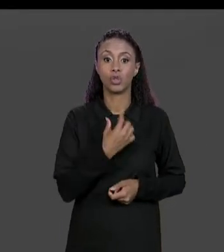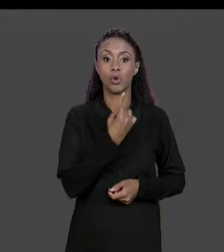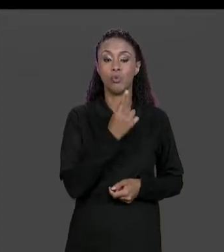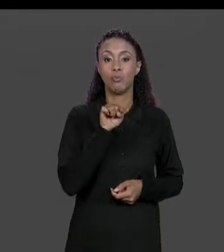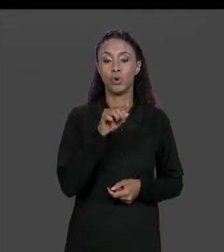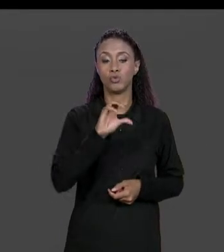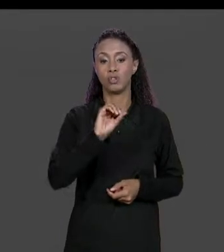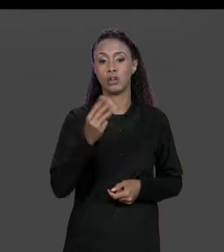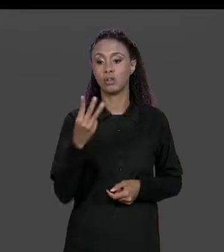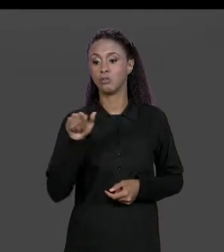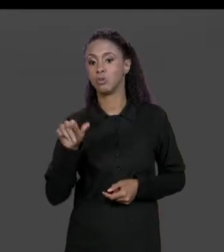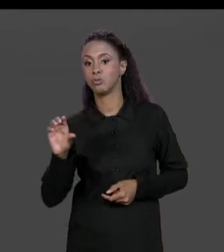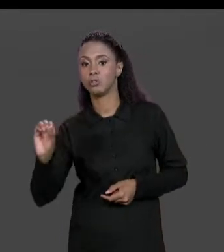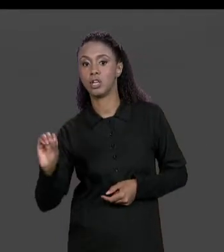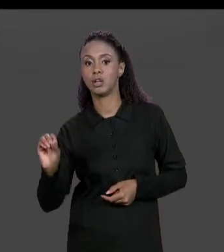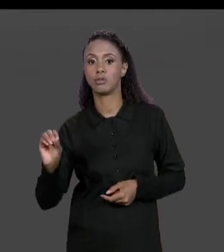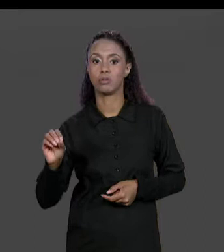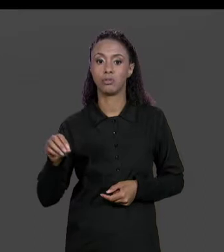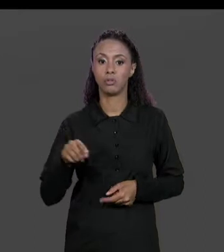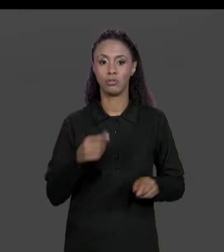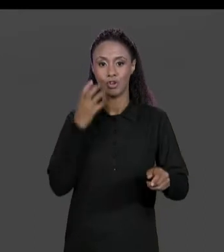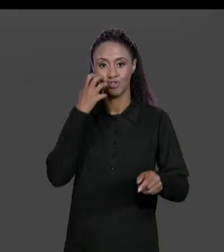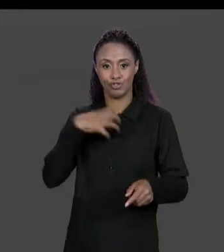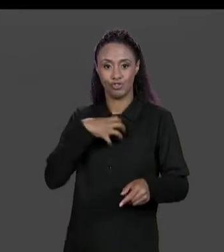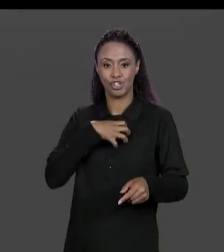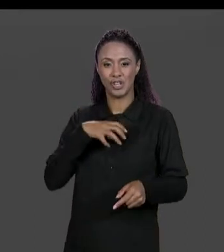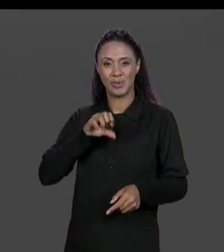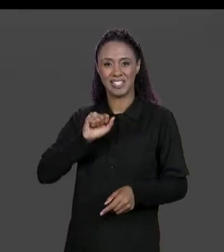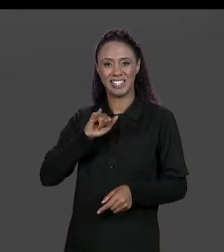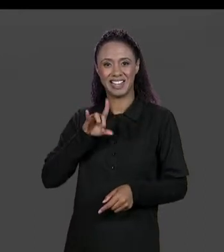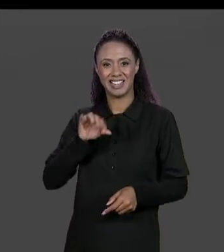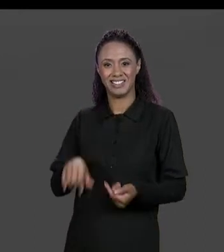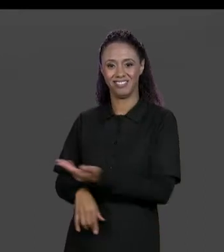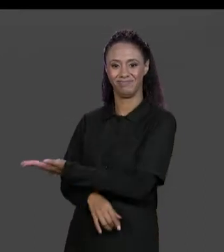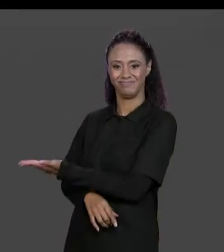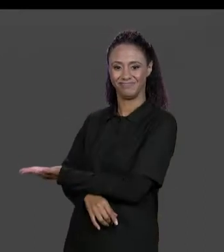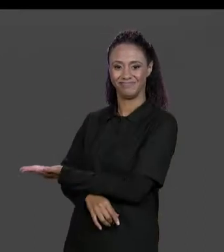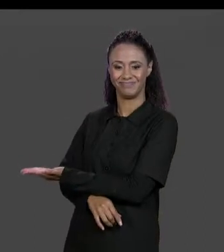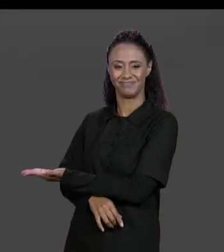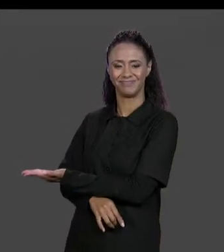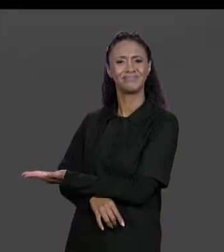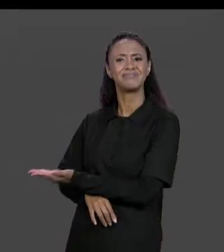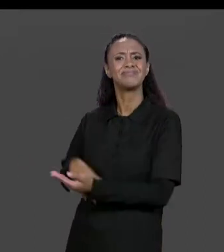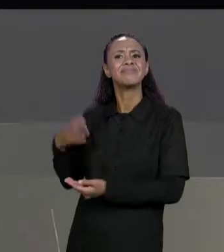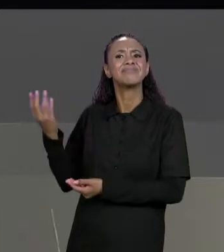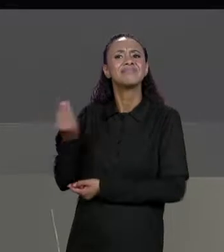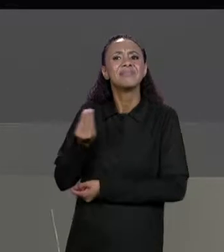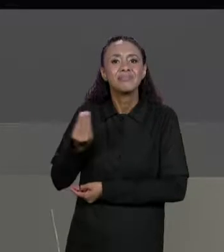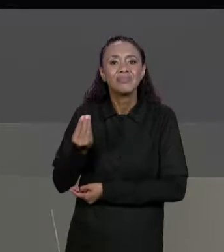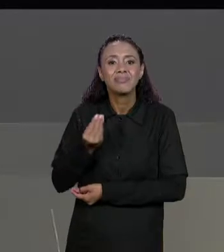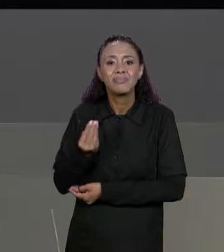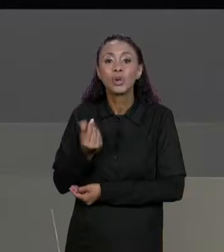ACONTECEU? O QUE ACONTECEU QUE MANDOU IMPRIMIR CADA UM DOS NÚMEROS DA MATRIZ SEM COLOCAR NADA PARA SEPARAR O NÚMERO DO